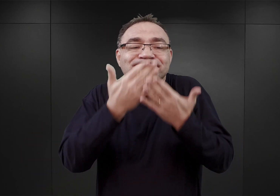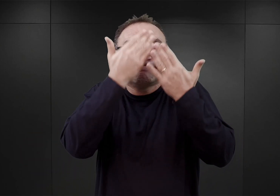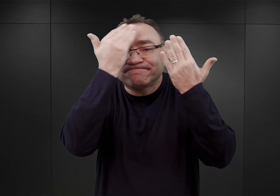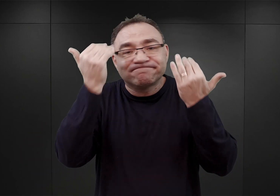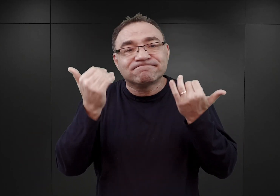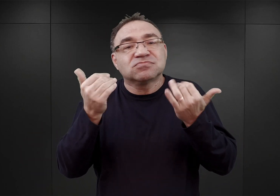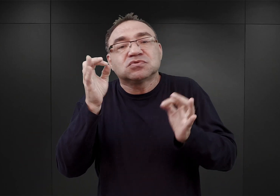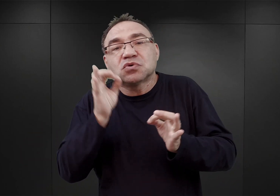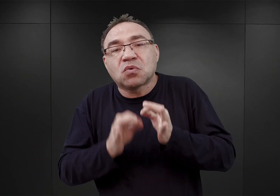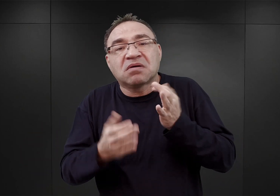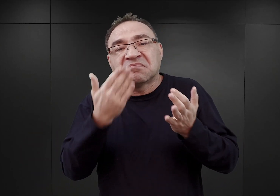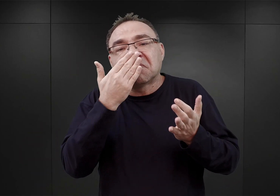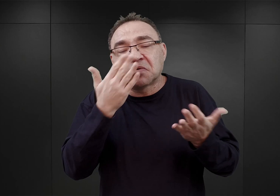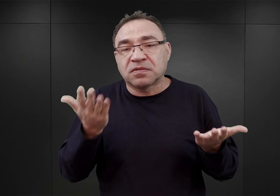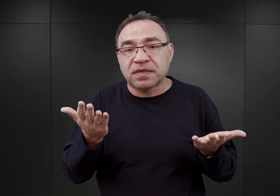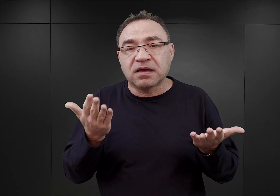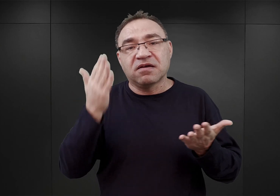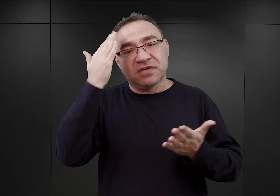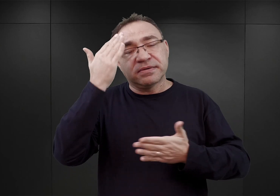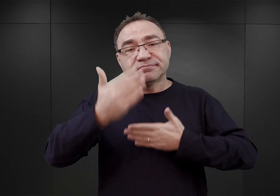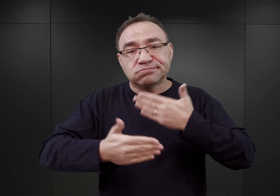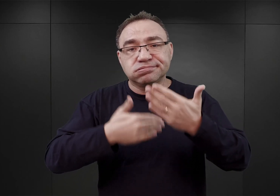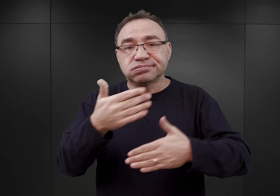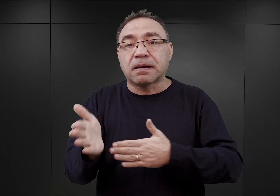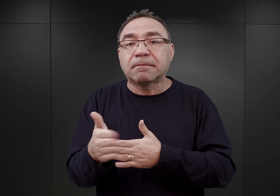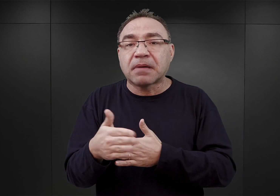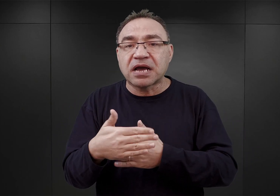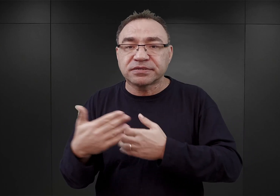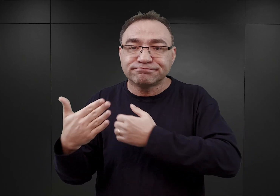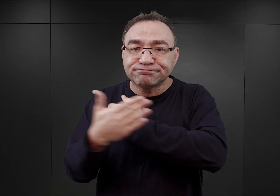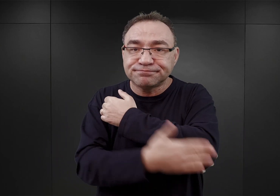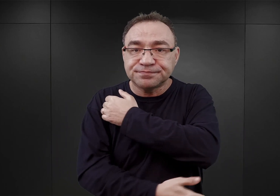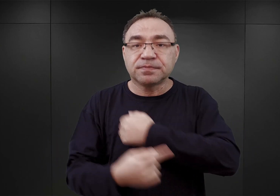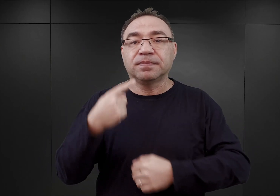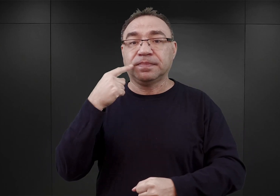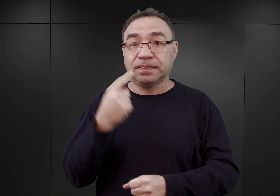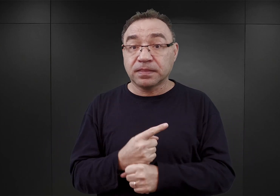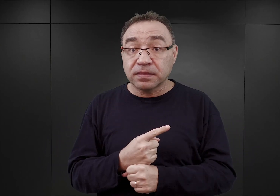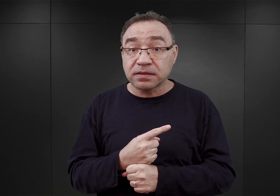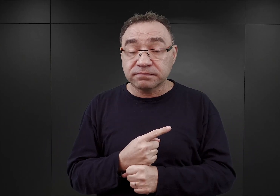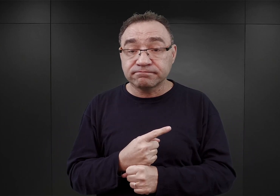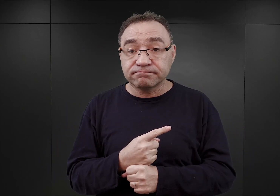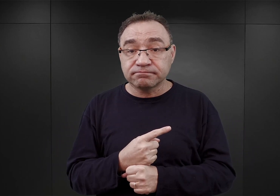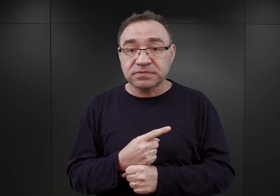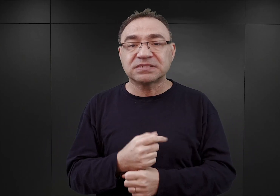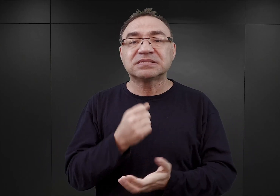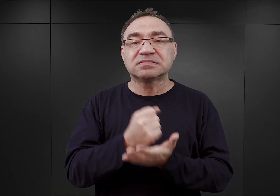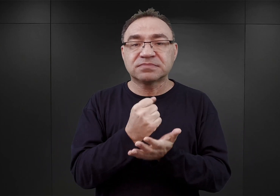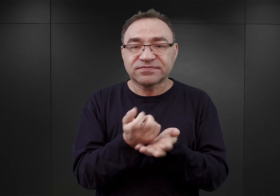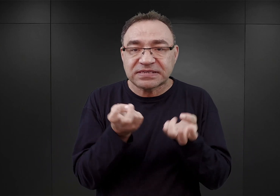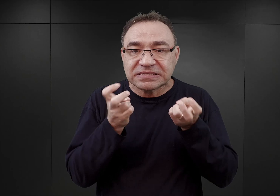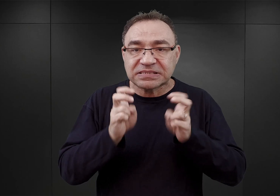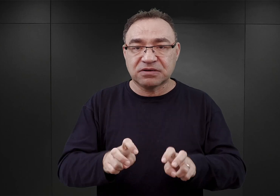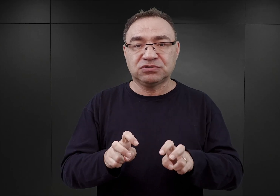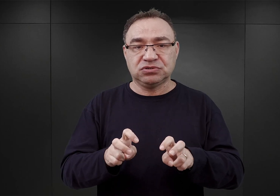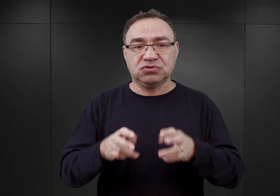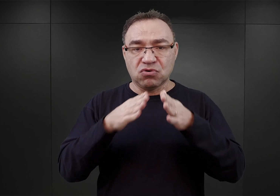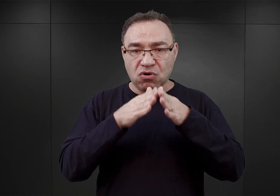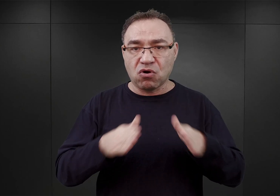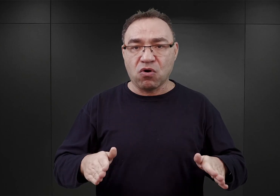Wiemy tylko, że w końcu marca już decyzja ostateczna zapadła, co do utworzenia obozu koncentracyjnego w Auschwitz.